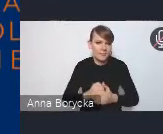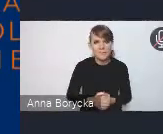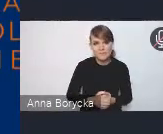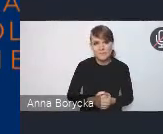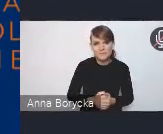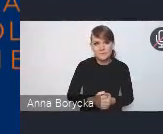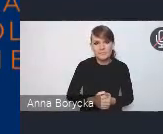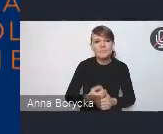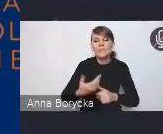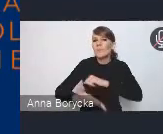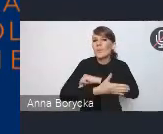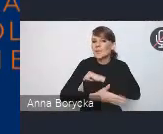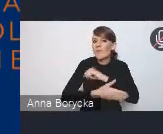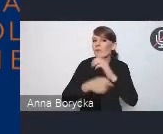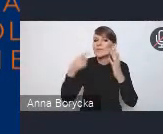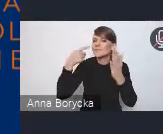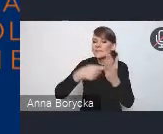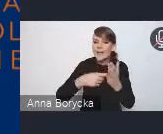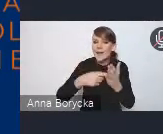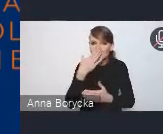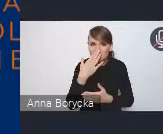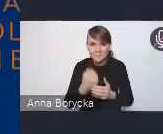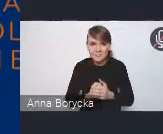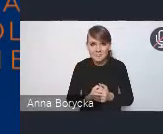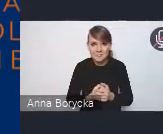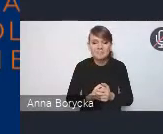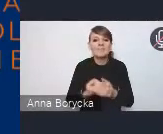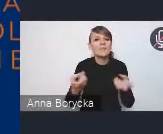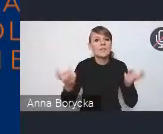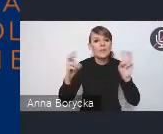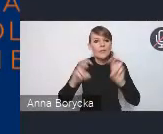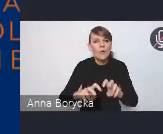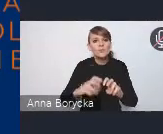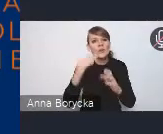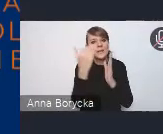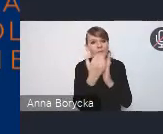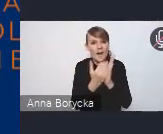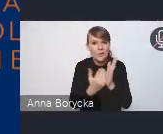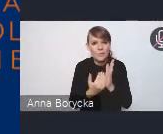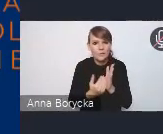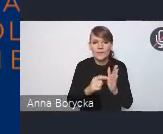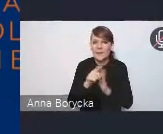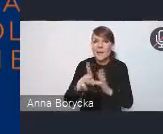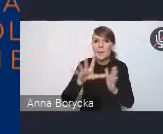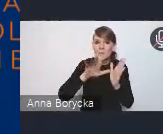Jej podstawowym celem jest tworzenie takich warunków dla miast i obszarów funkcjonalnych,